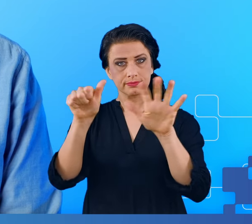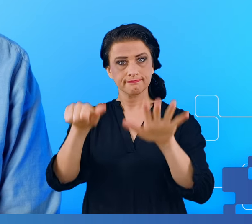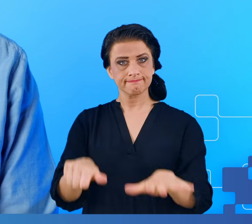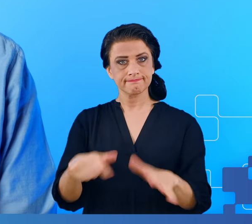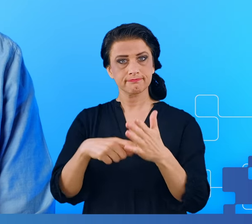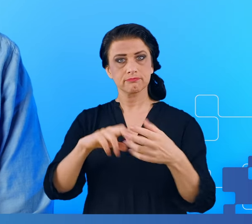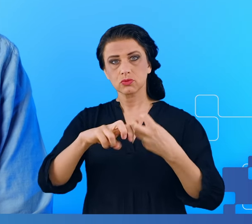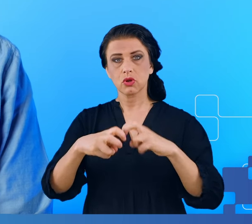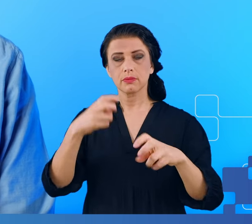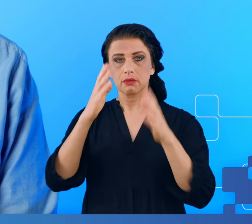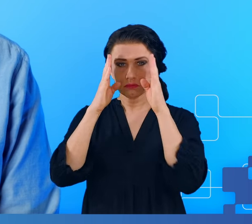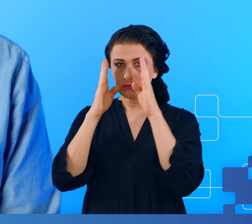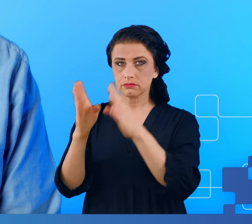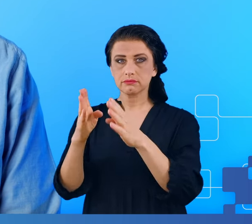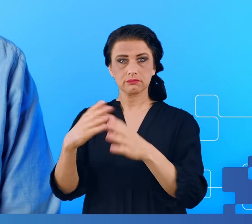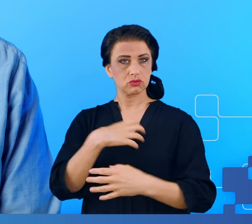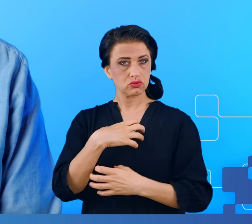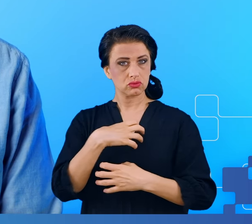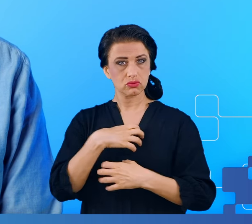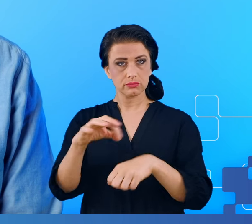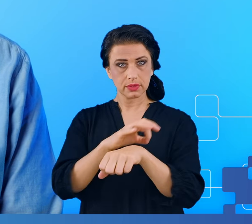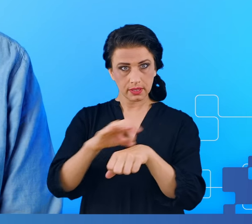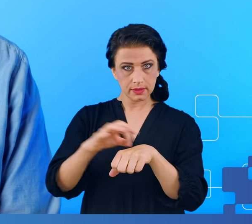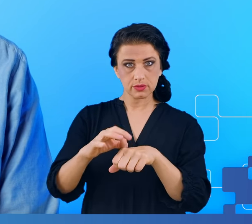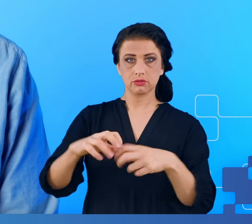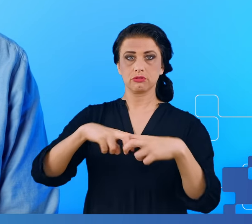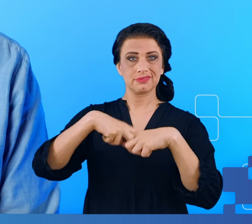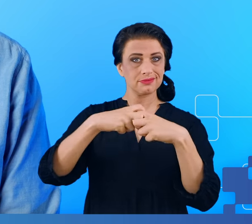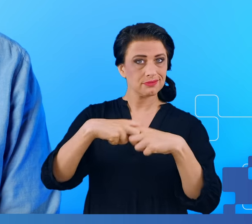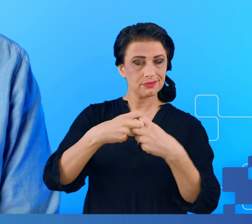koncentracją, bóle mięśni, stawów bezsenność, zaburzenia snu także